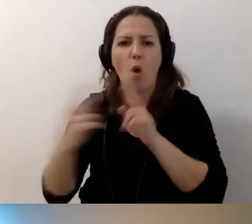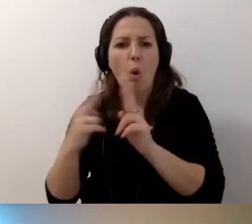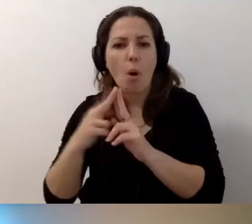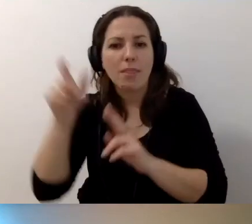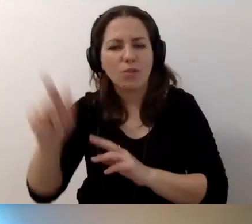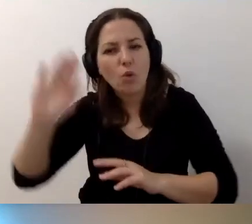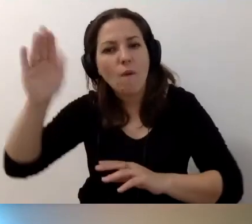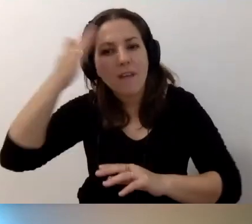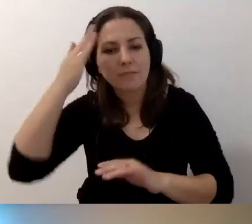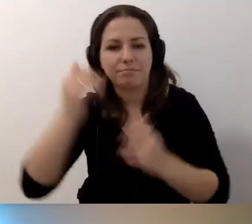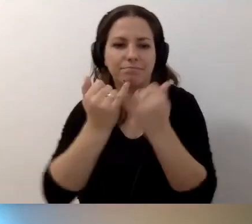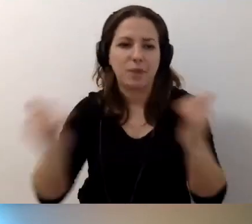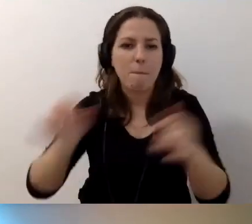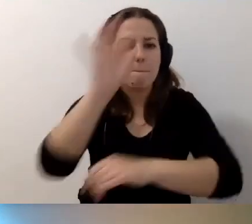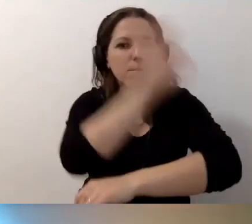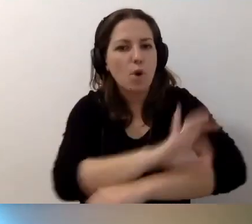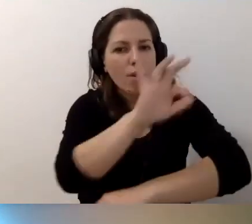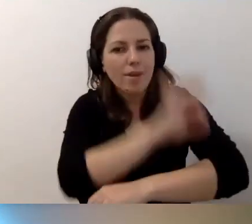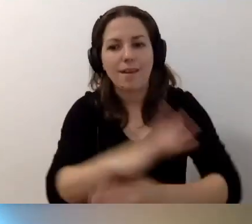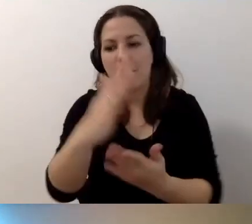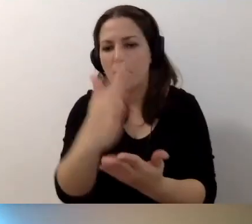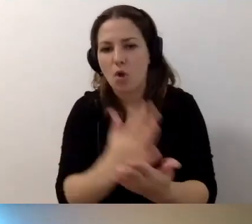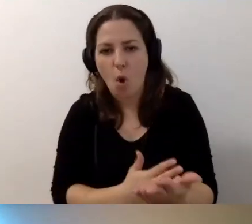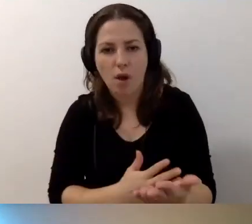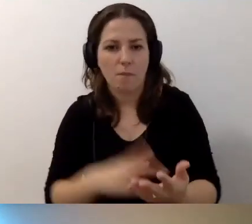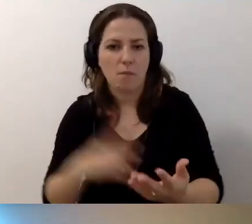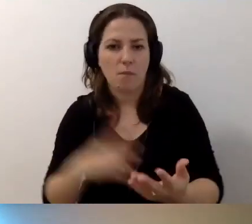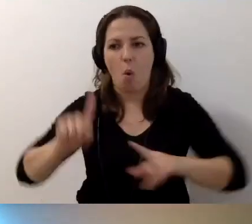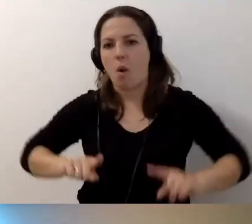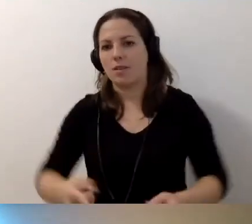Pojawiają się różne projekty i programy, ktoś organizuje szkolenia.